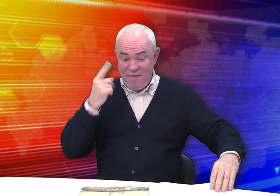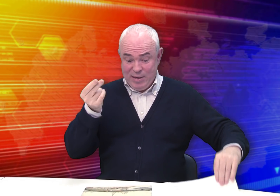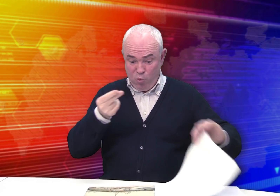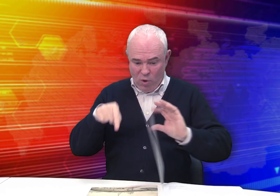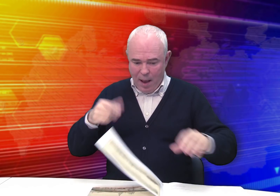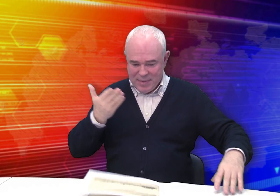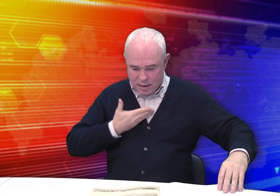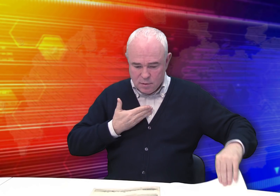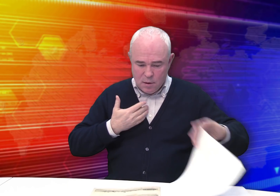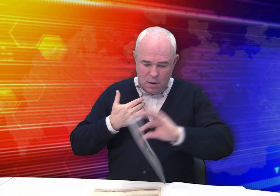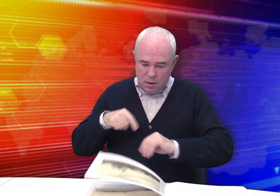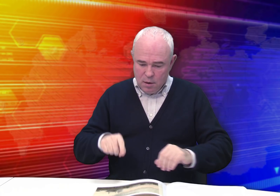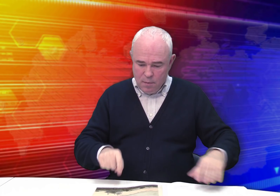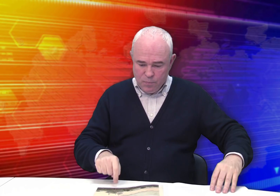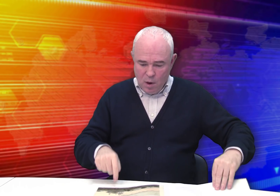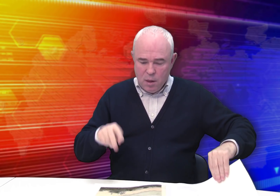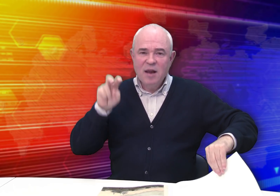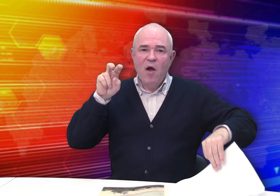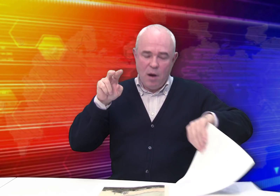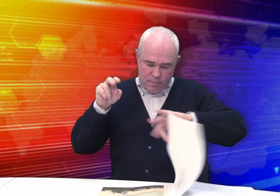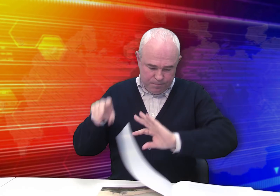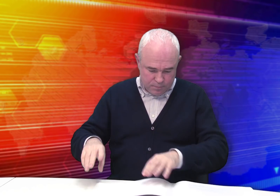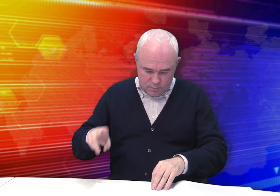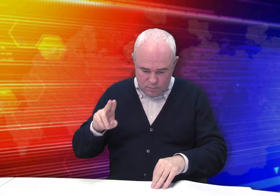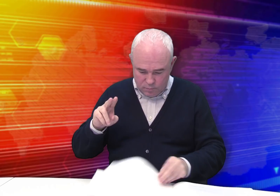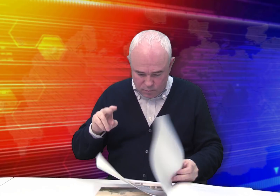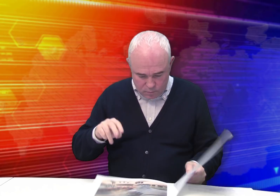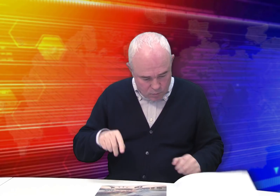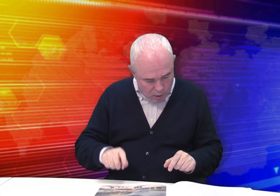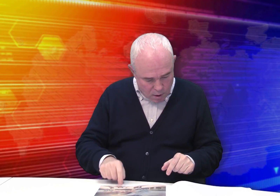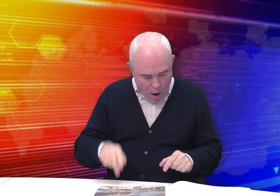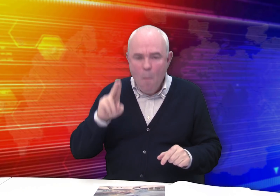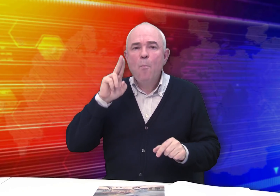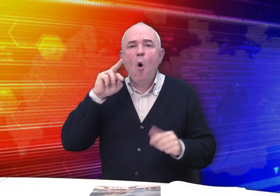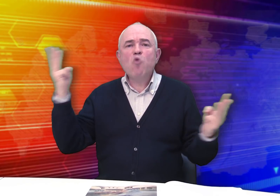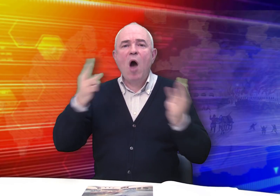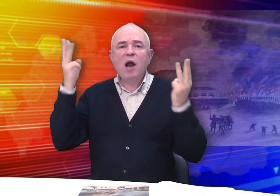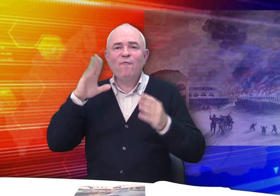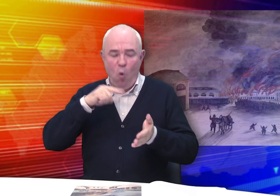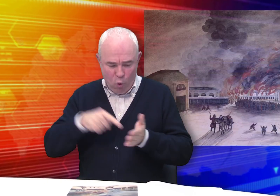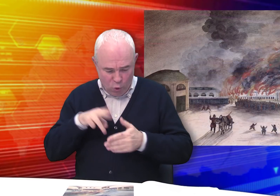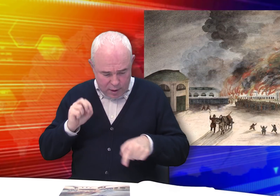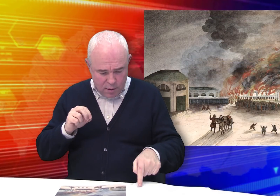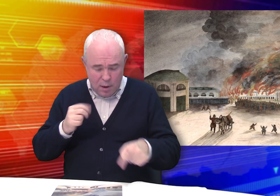Возьмем первый рисунок – «Пожар в городе».